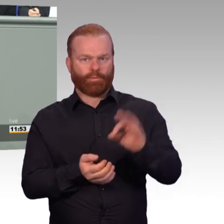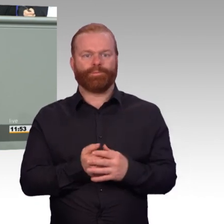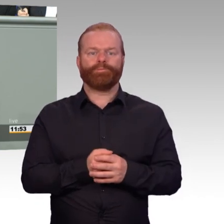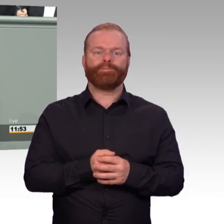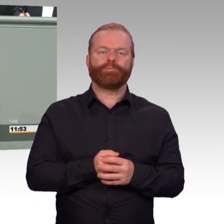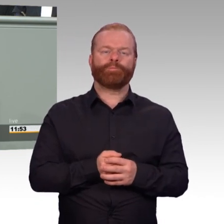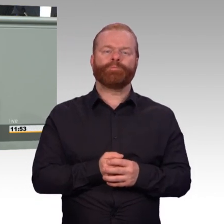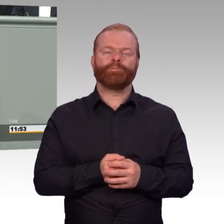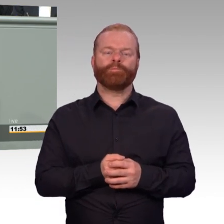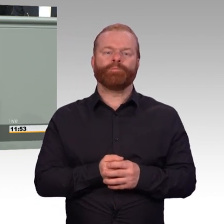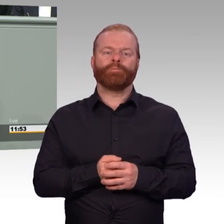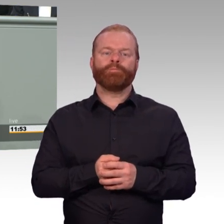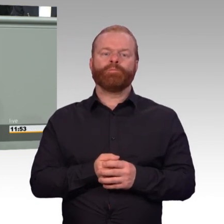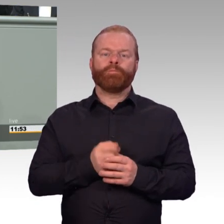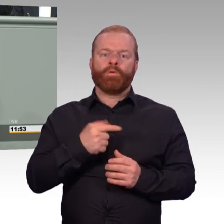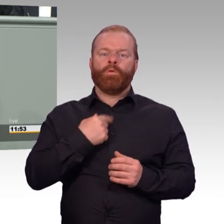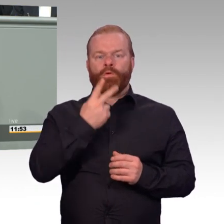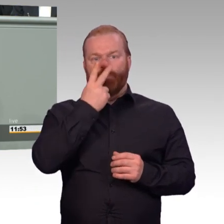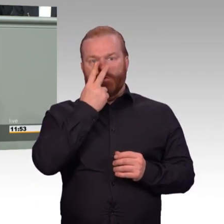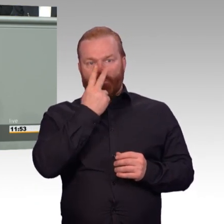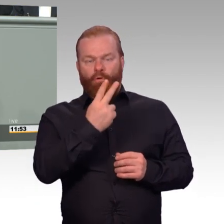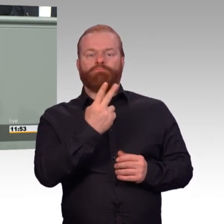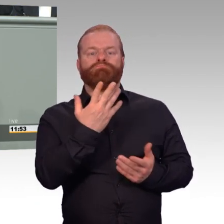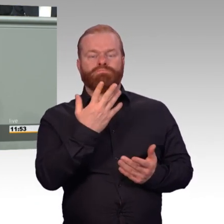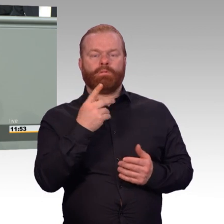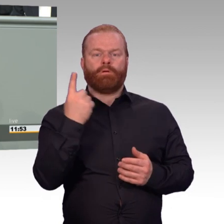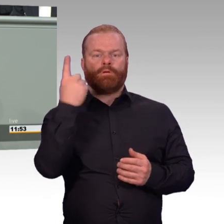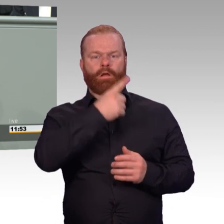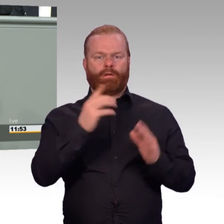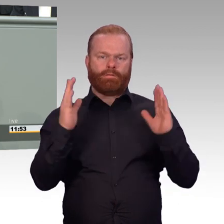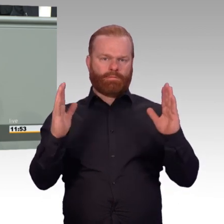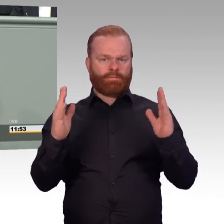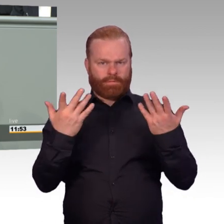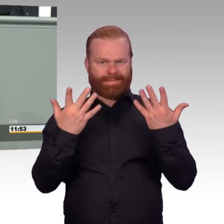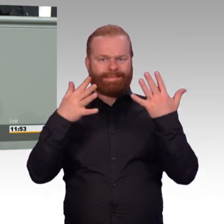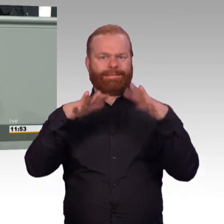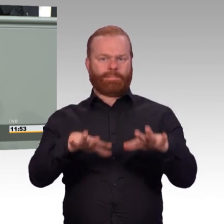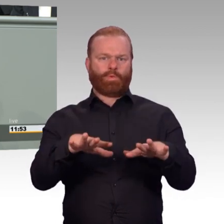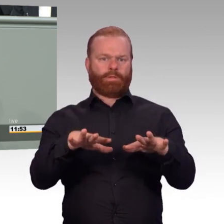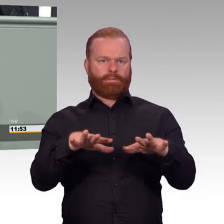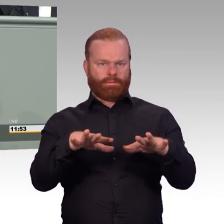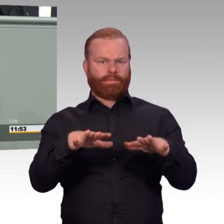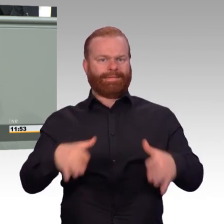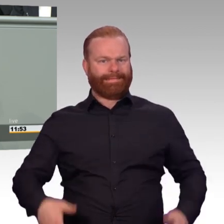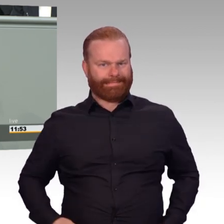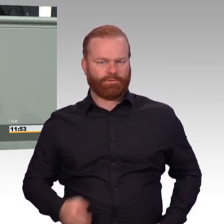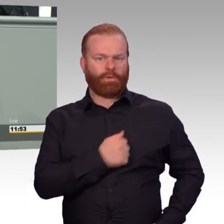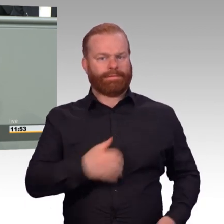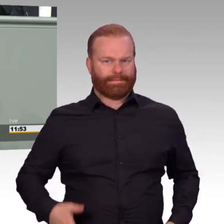Liebe Kolleginnen und Kollegen, im letzten Jahr haben 17.500 Männer und Frauen